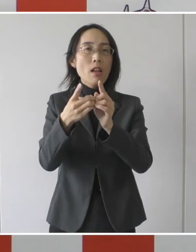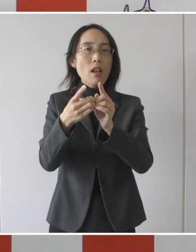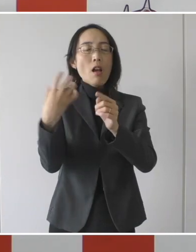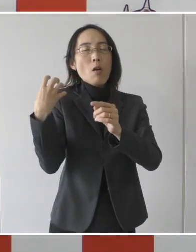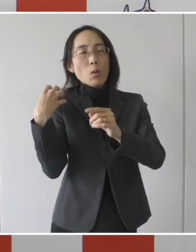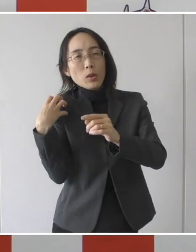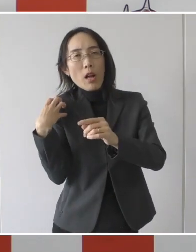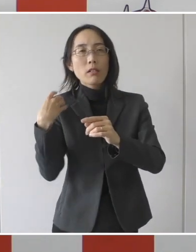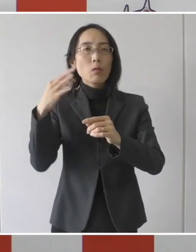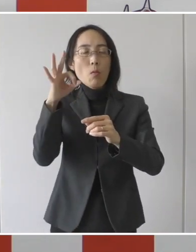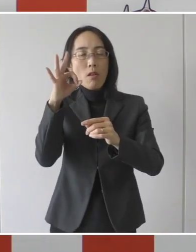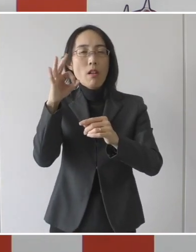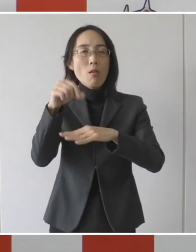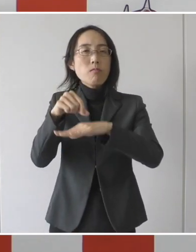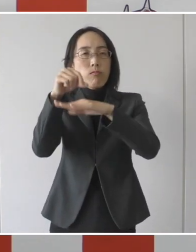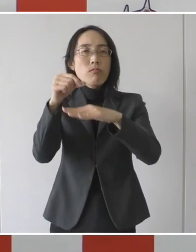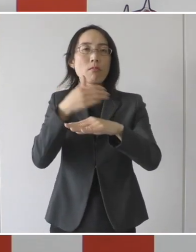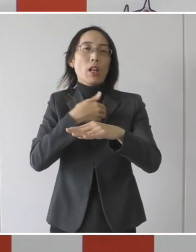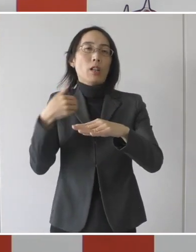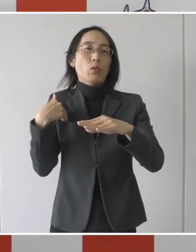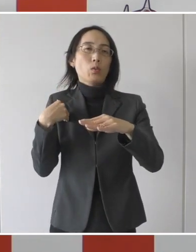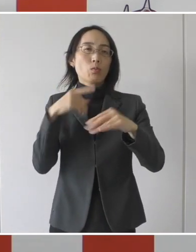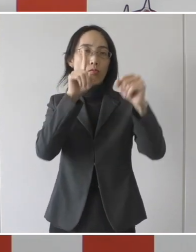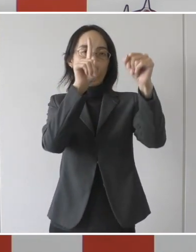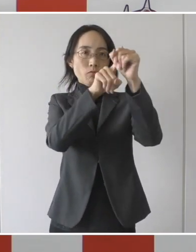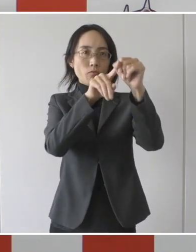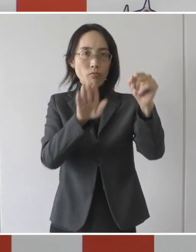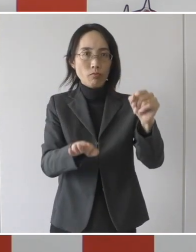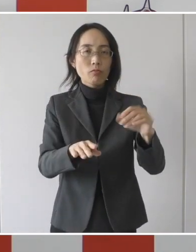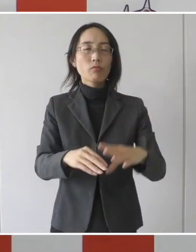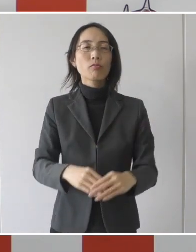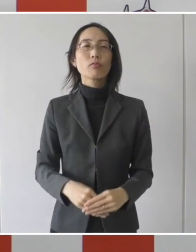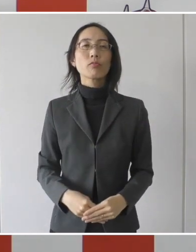財政的負担を軽減をするという目的であります。